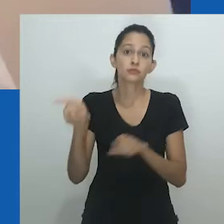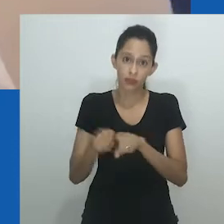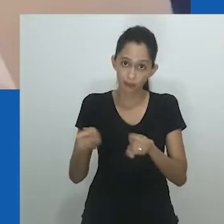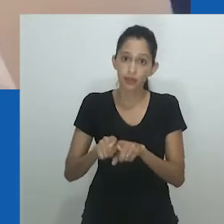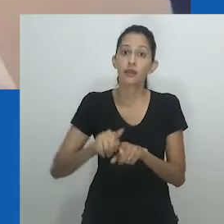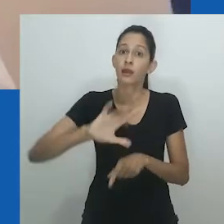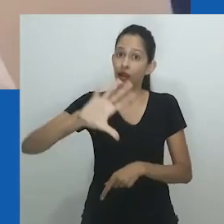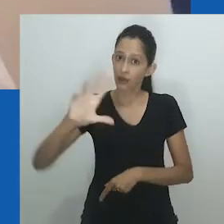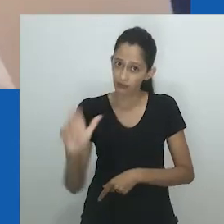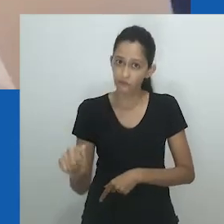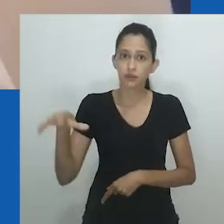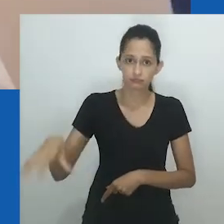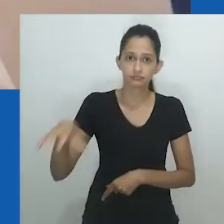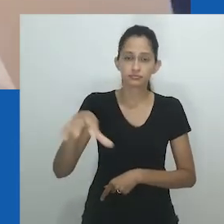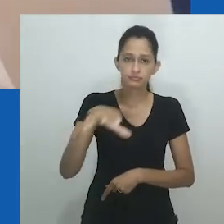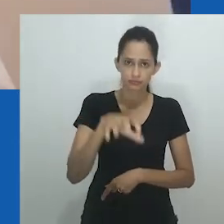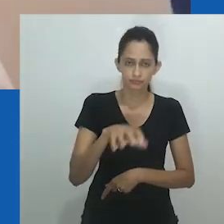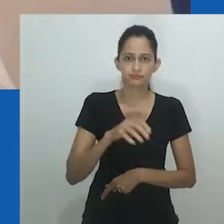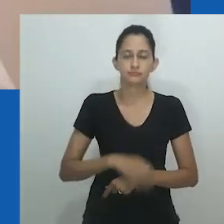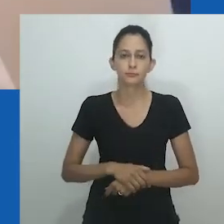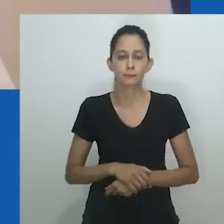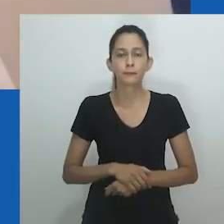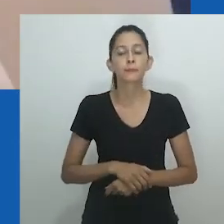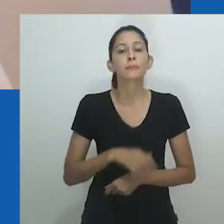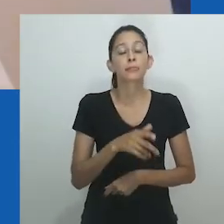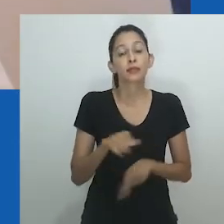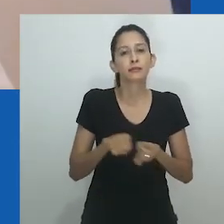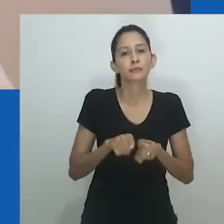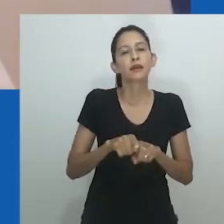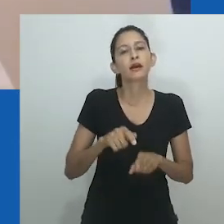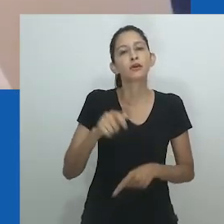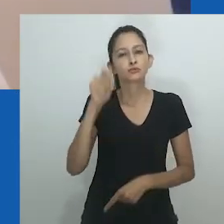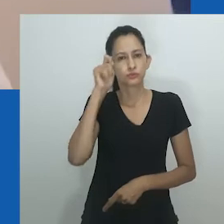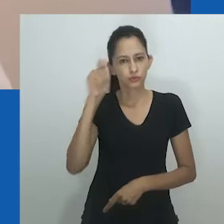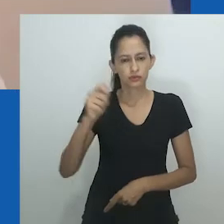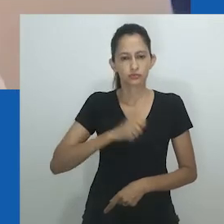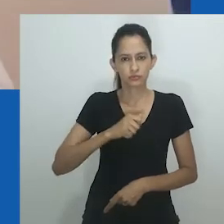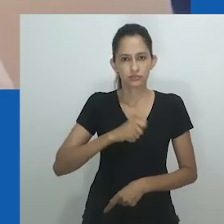e tomando como referência trabalhos de outras partes do continente africano,